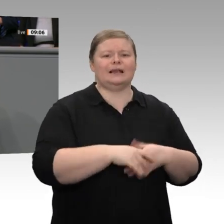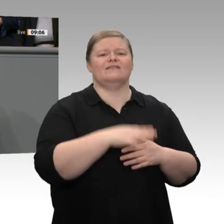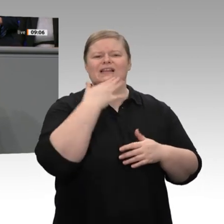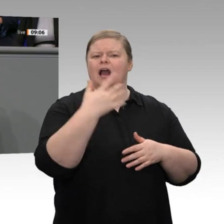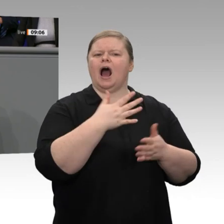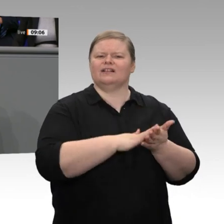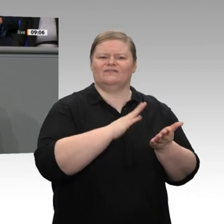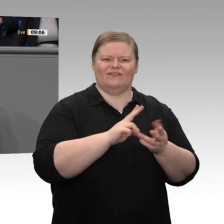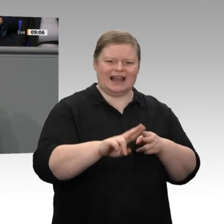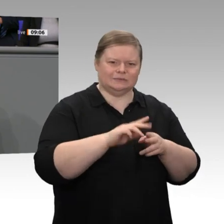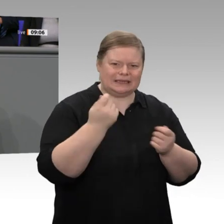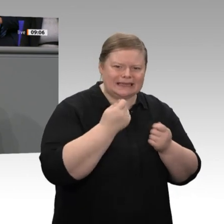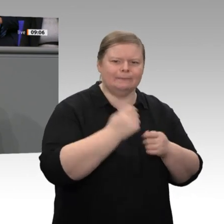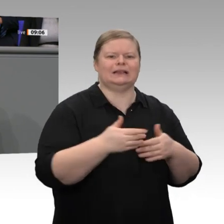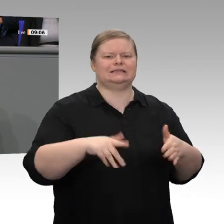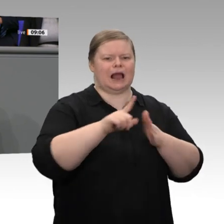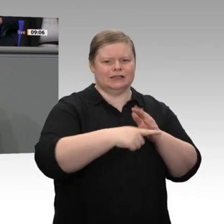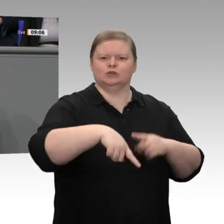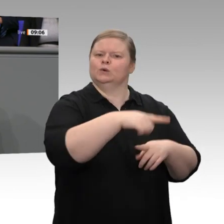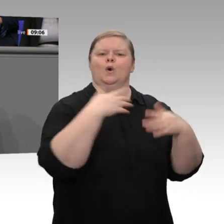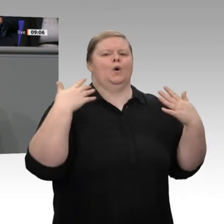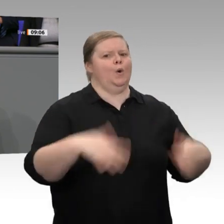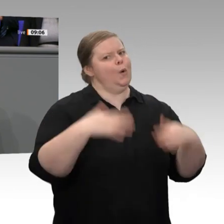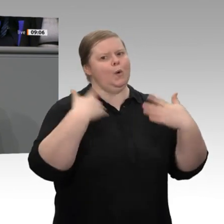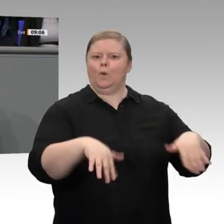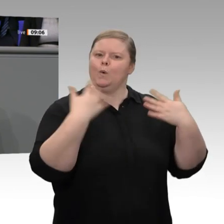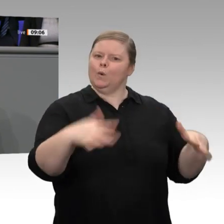der exportorientierten Industrie dagegen haben wir zum Teil große Probleme. Deshalb